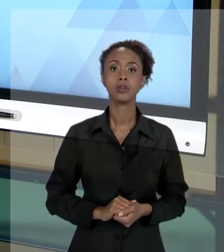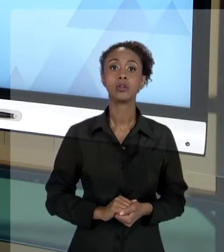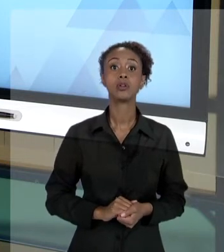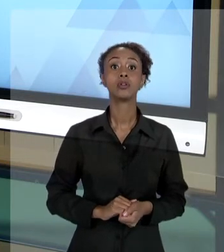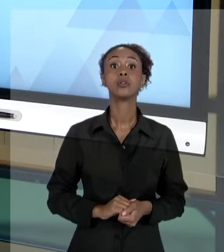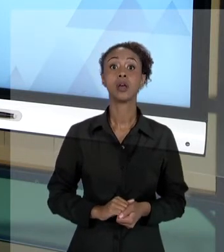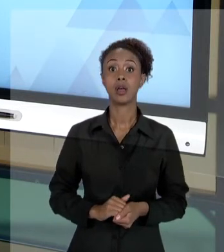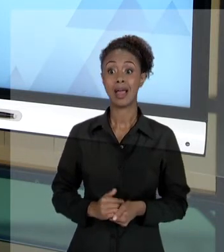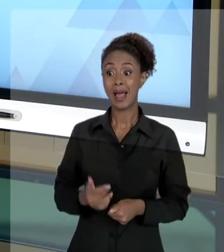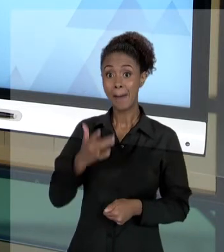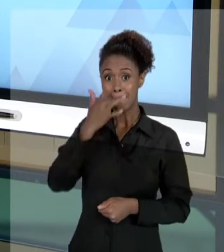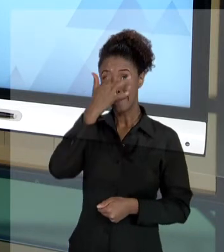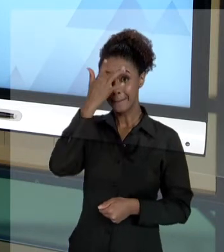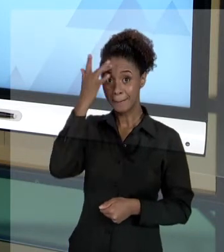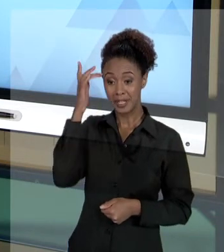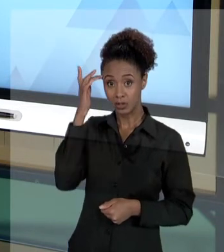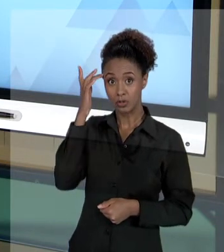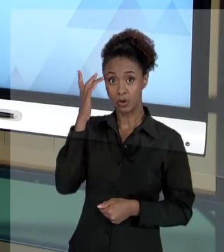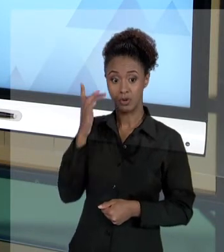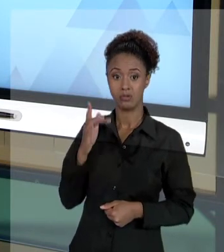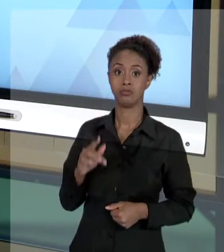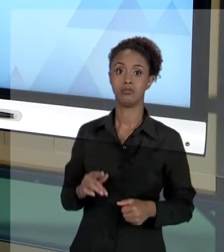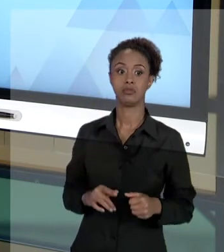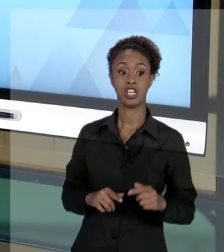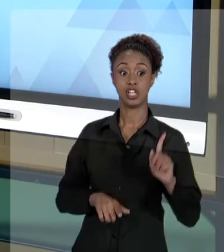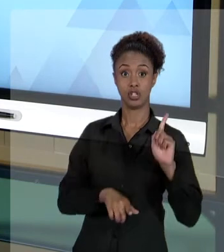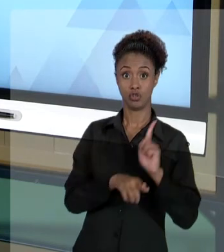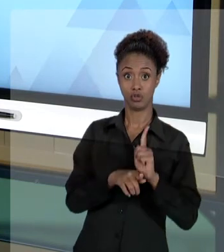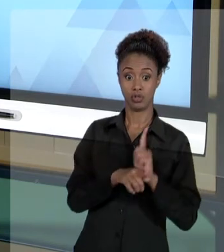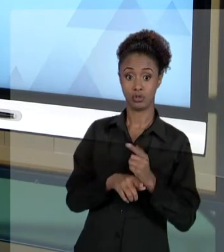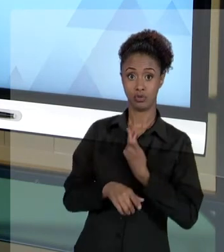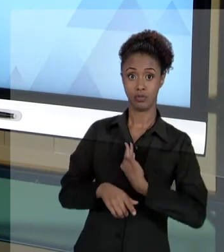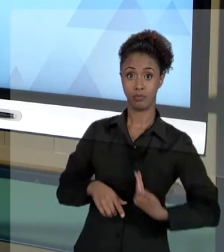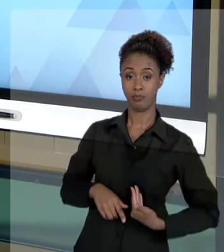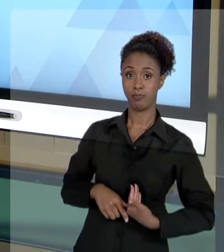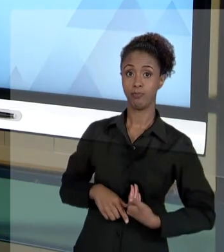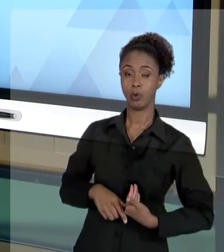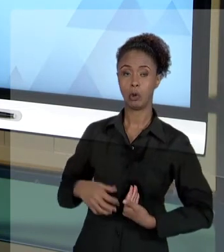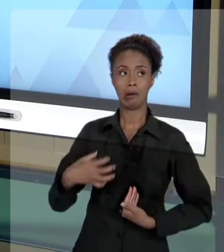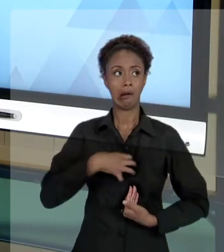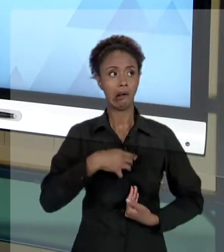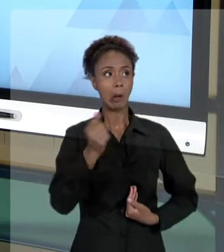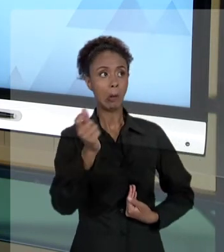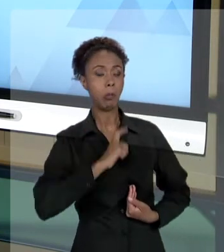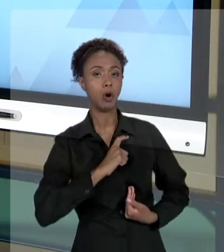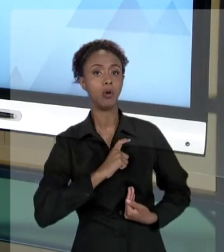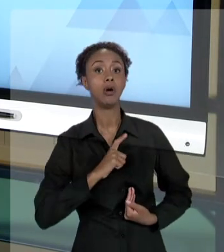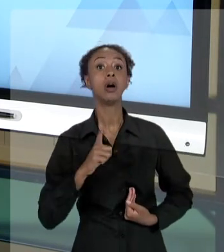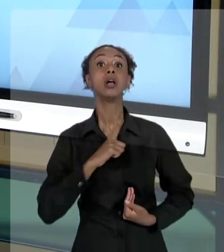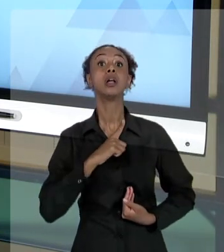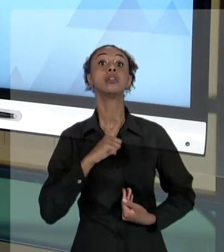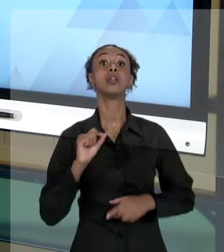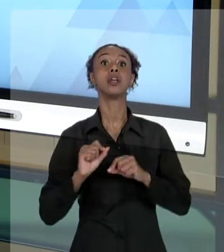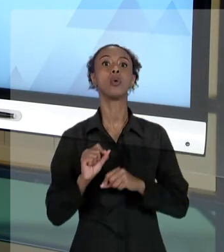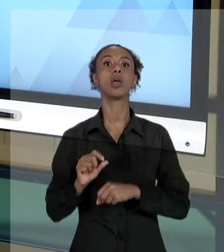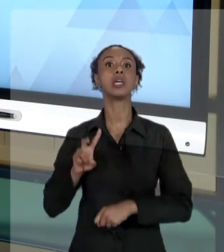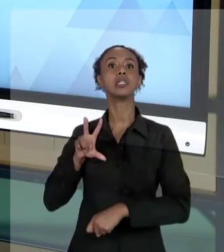POR GESTOR PÚBLICO... É CABÍVEL O MANDADO DE SEGURANÇA. É UMA AÇÃO CÉLERE CONTRA O ESTADO.